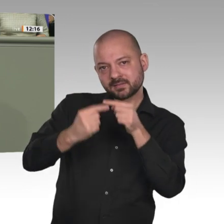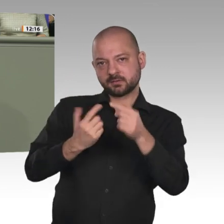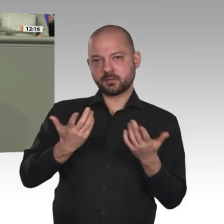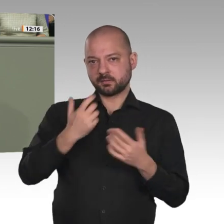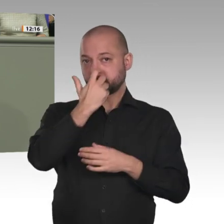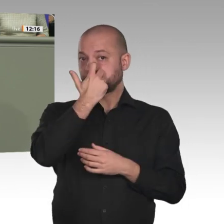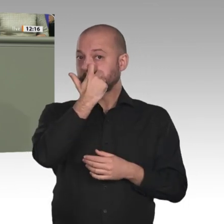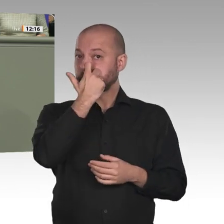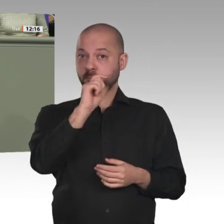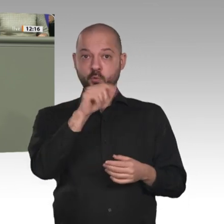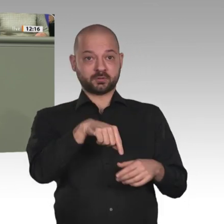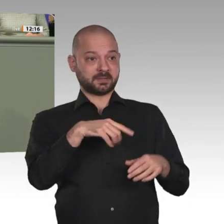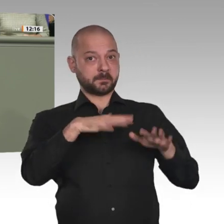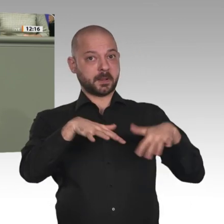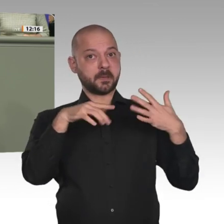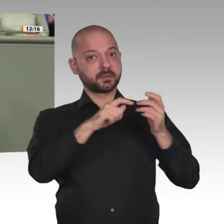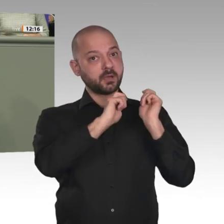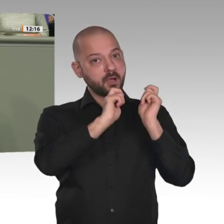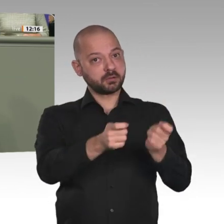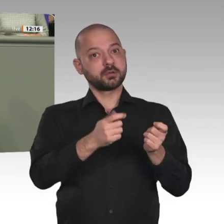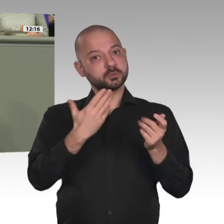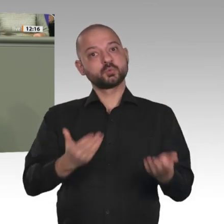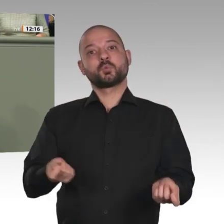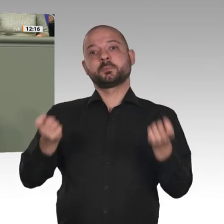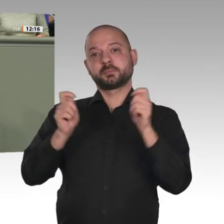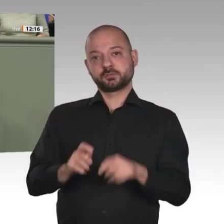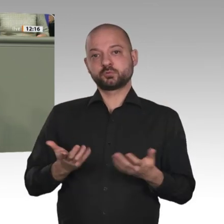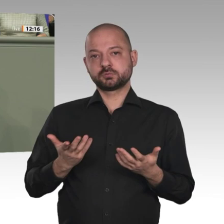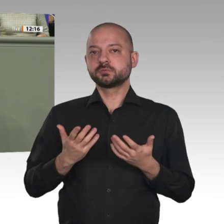warten und zu gucken, wie es dort weitergeht und ob